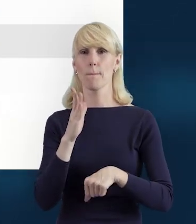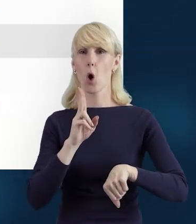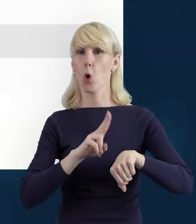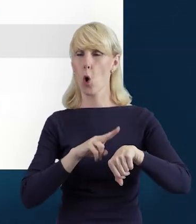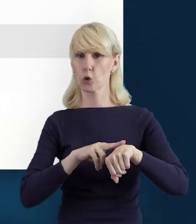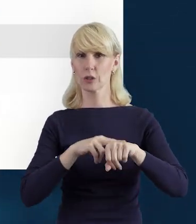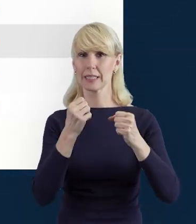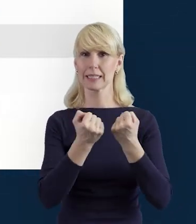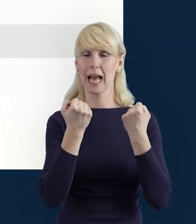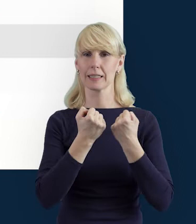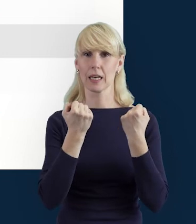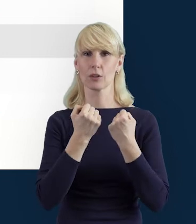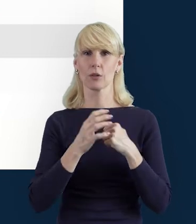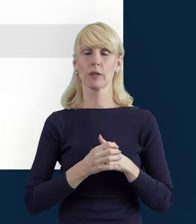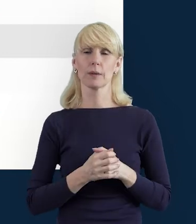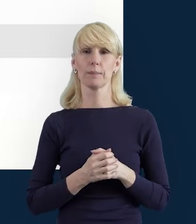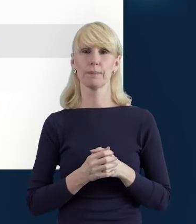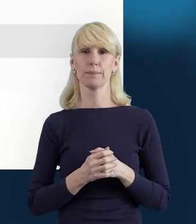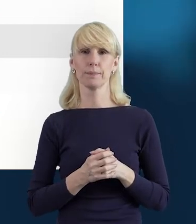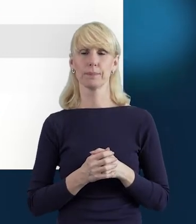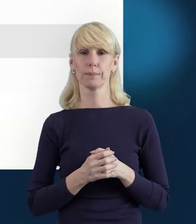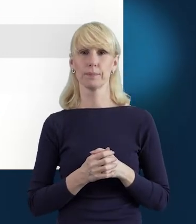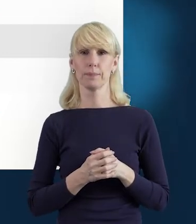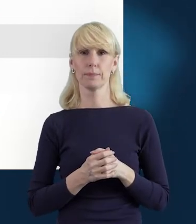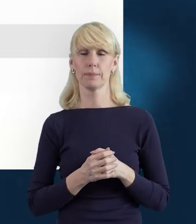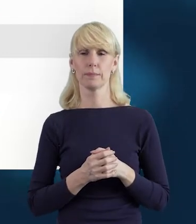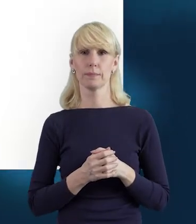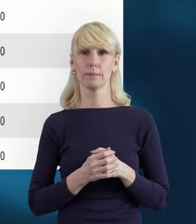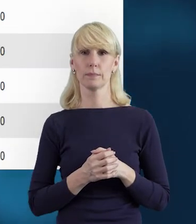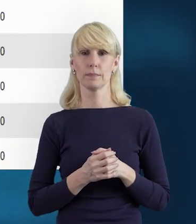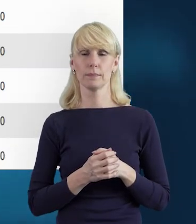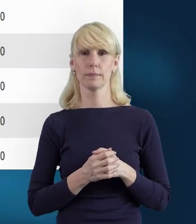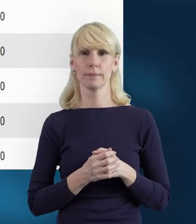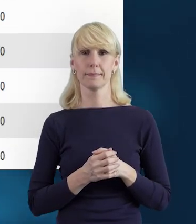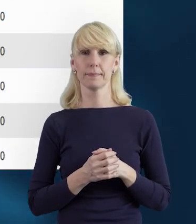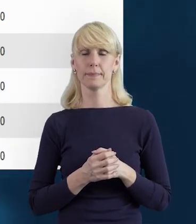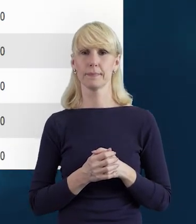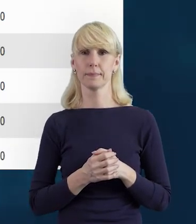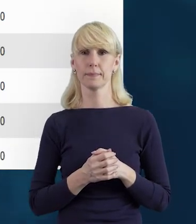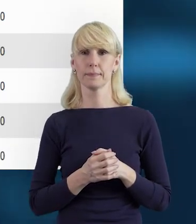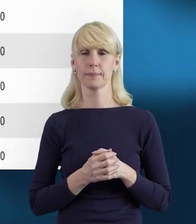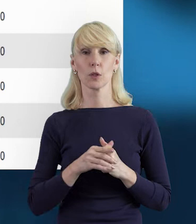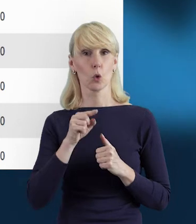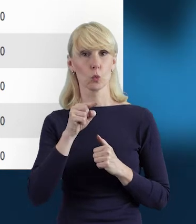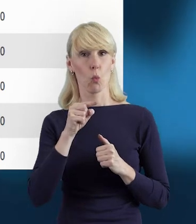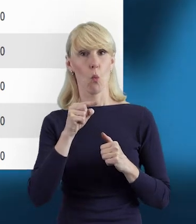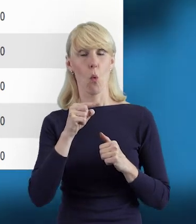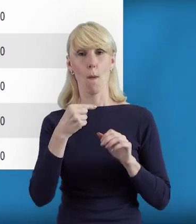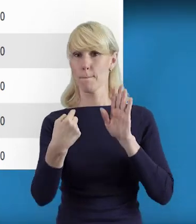W następnej odsłonie pokazują nam się dane dotyczące godzin.